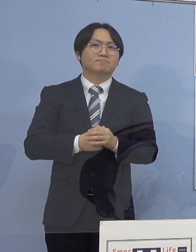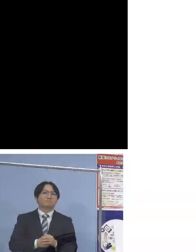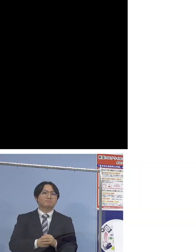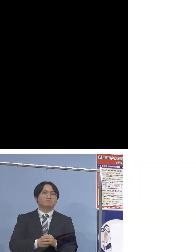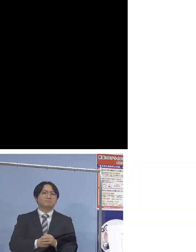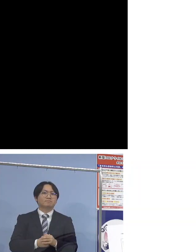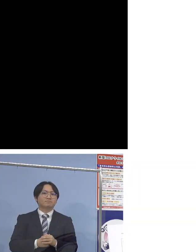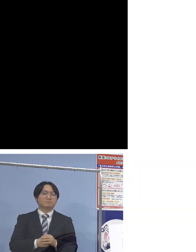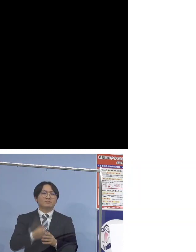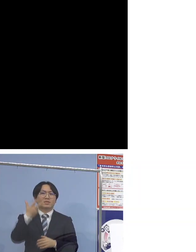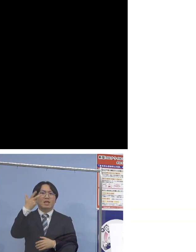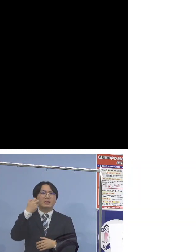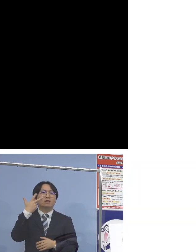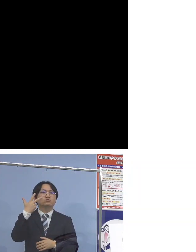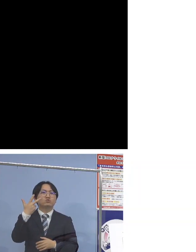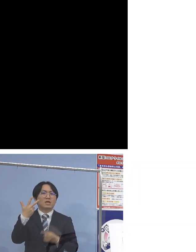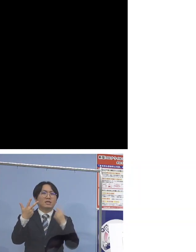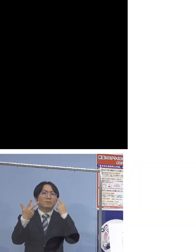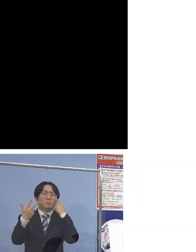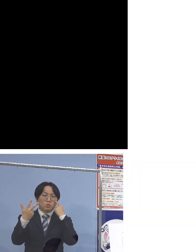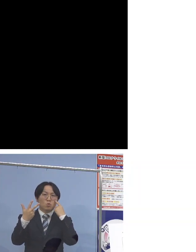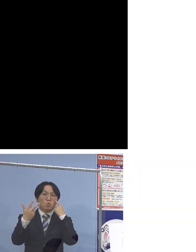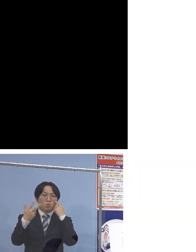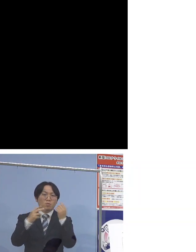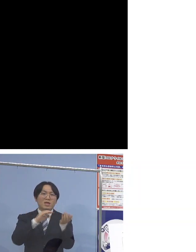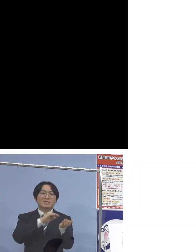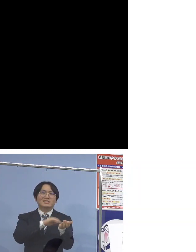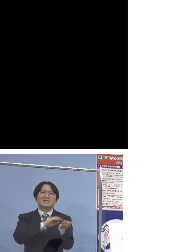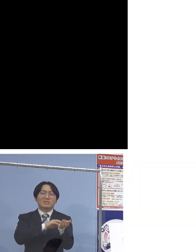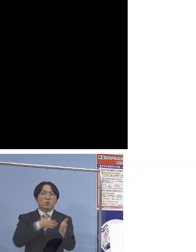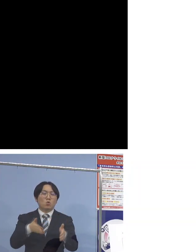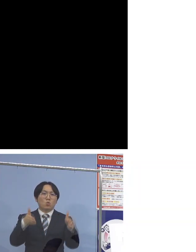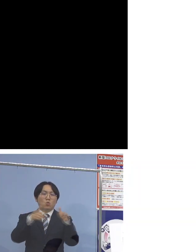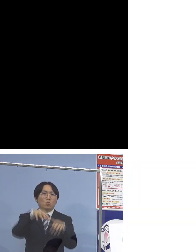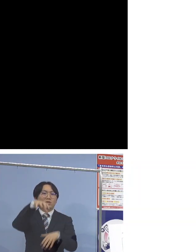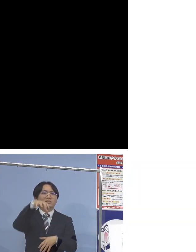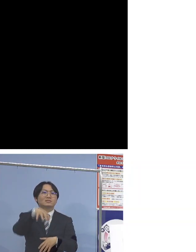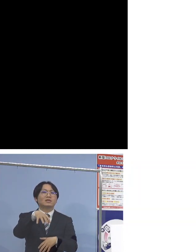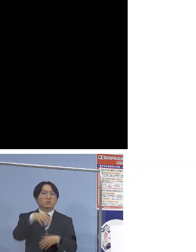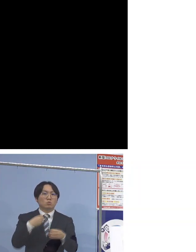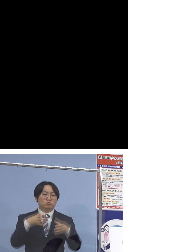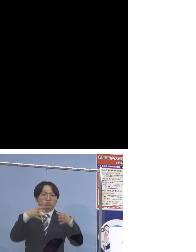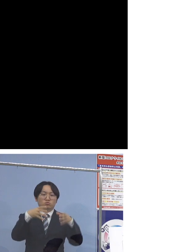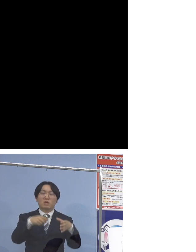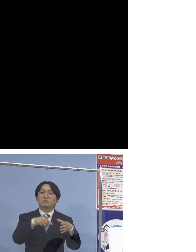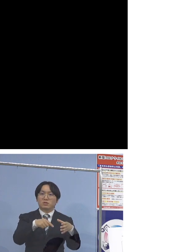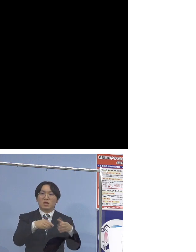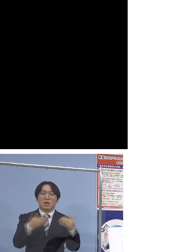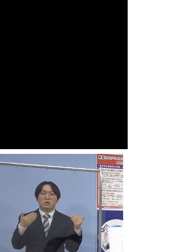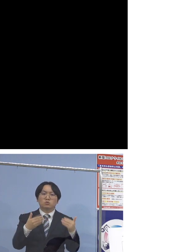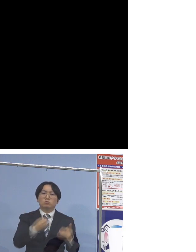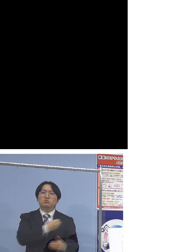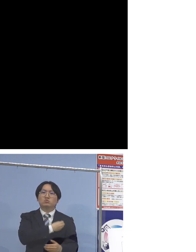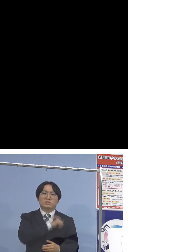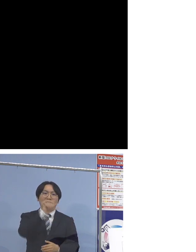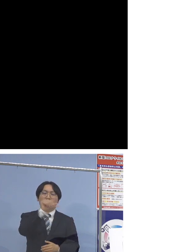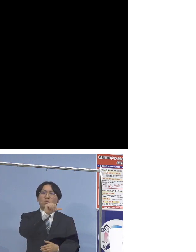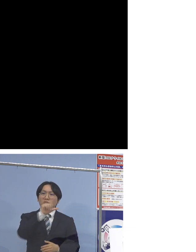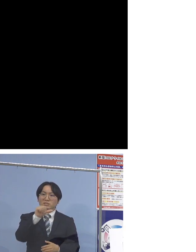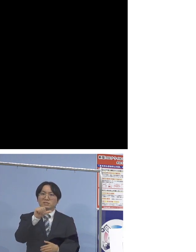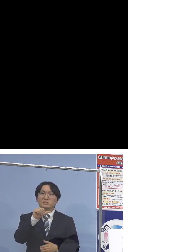「77例目医療機関クラスター」ということで 職員が5名そして患者さん1名